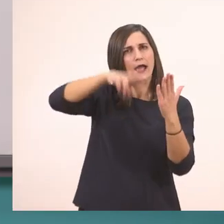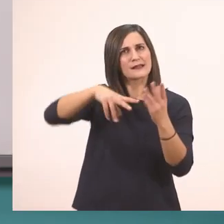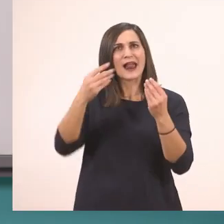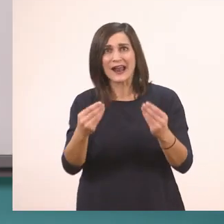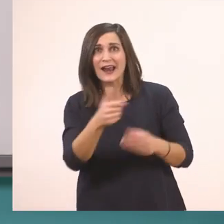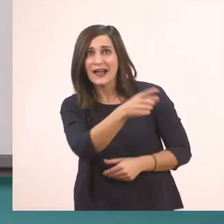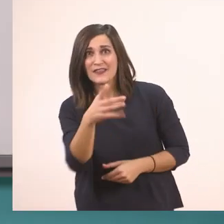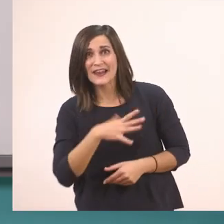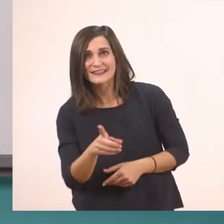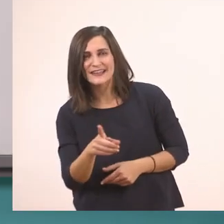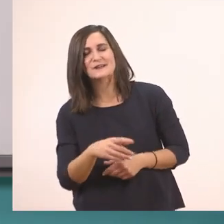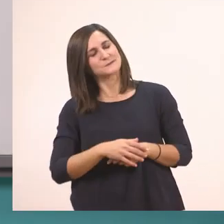Για να πάμε να το γράψουμε.